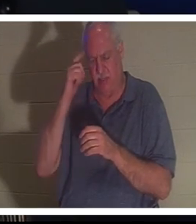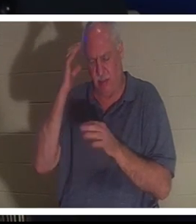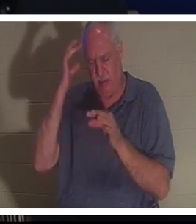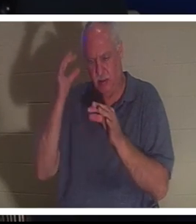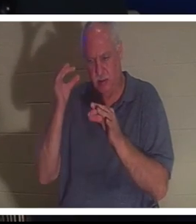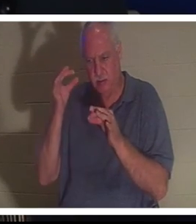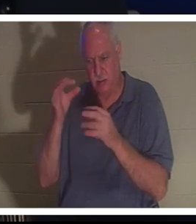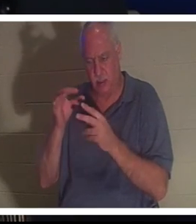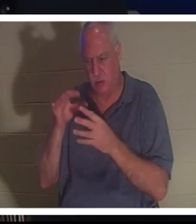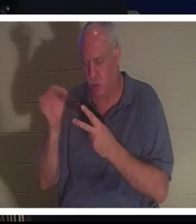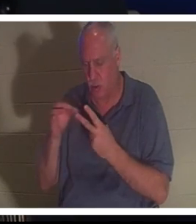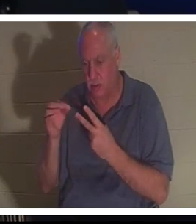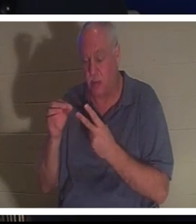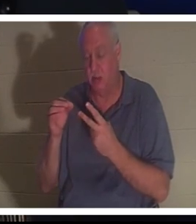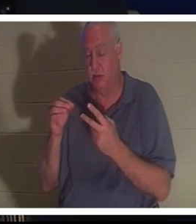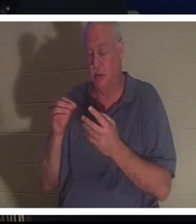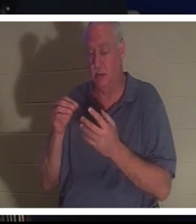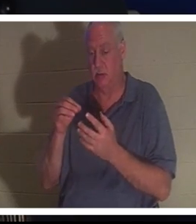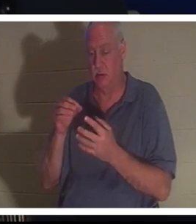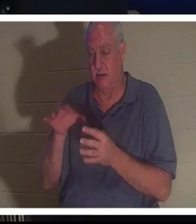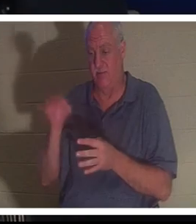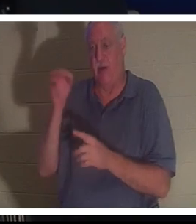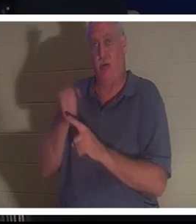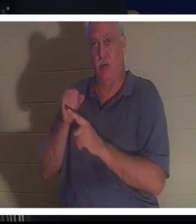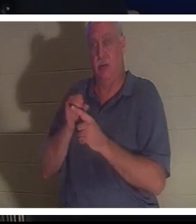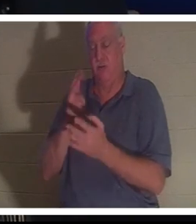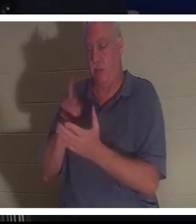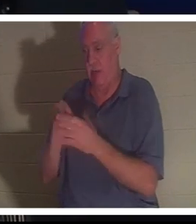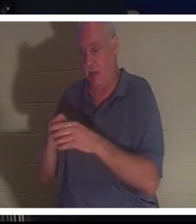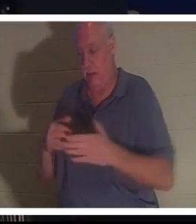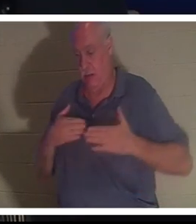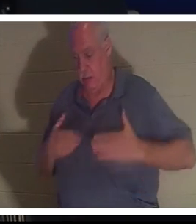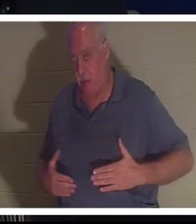她告诉巴赫拉带她去医院。她说别担心，一切都会好起来的。